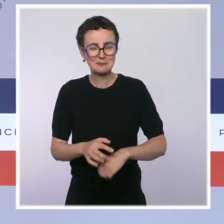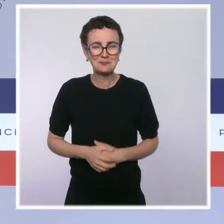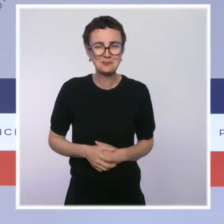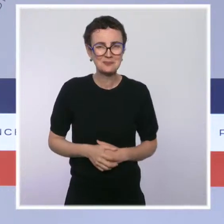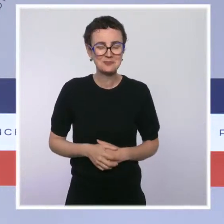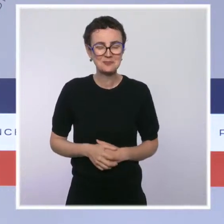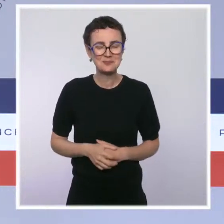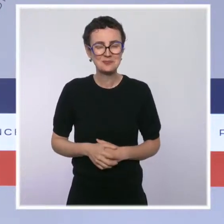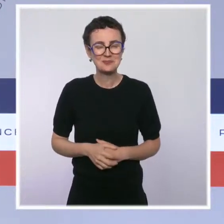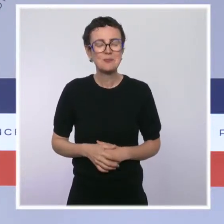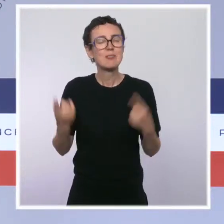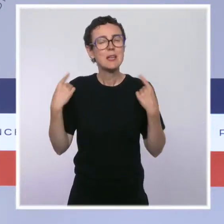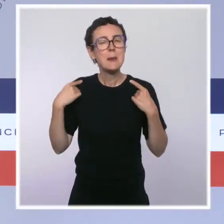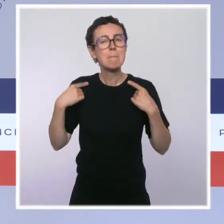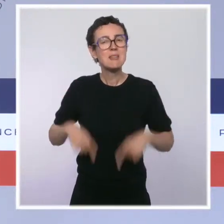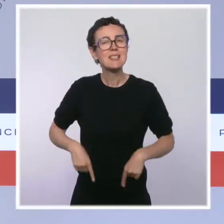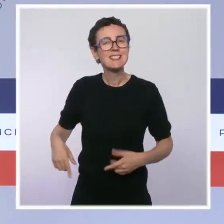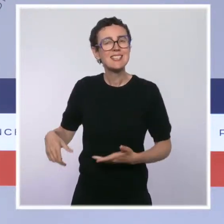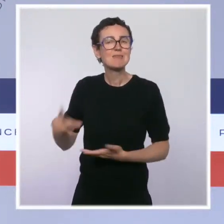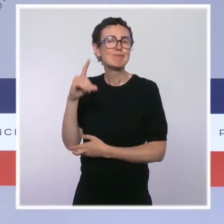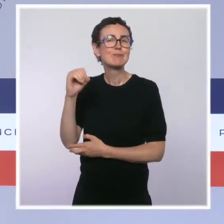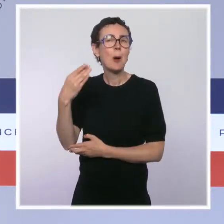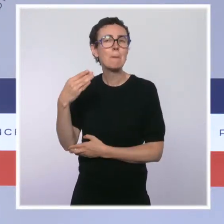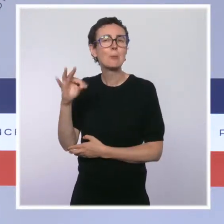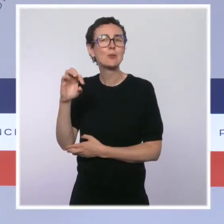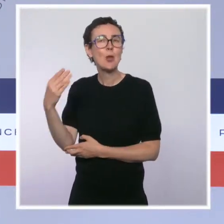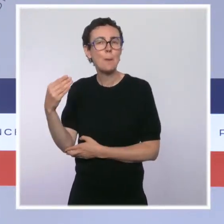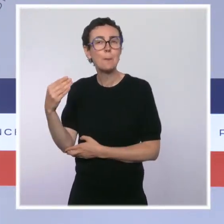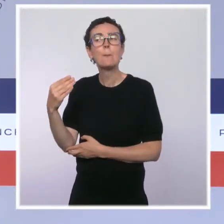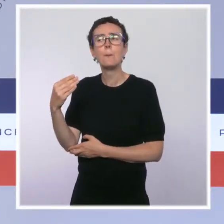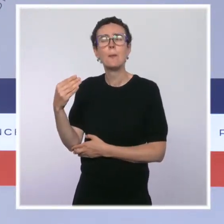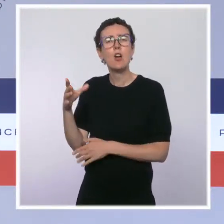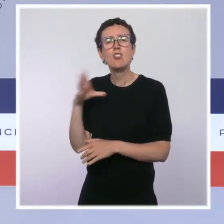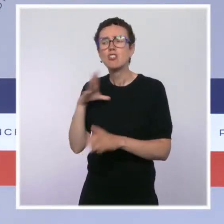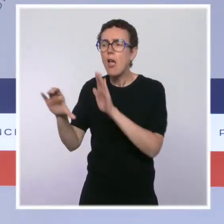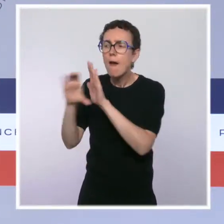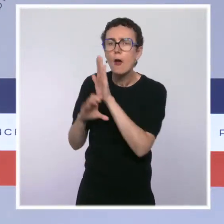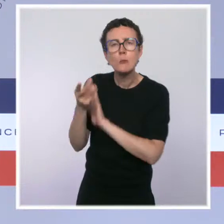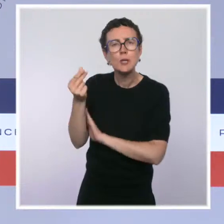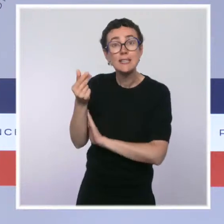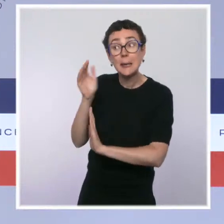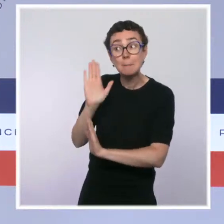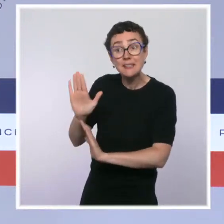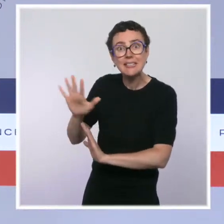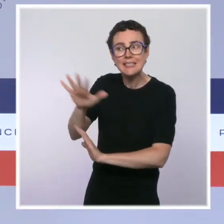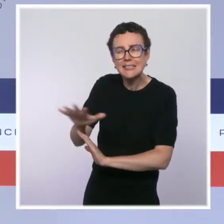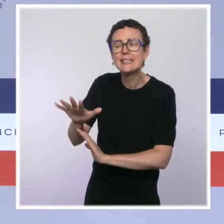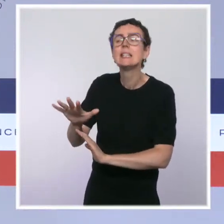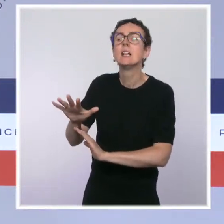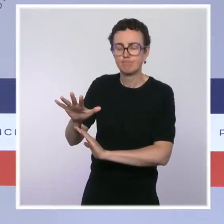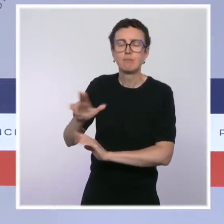portant réforme du Code monétaire et financier dans ces territoires. Elle a pour objet d'améliorer la lisibilité du droit bancaire